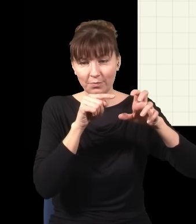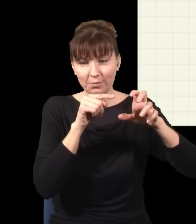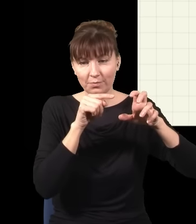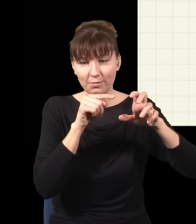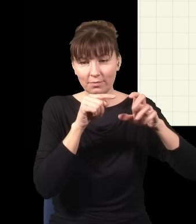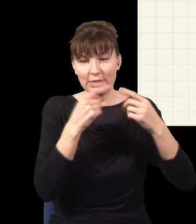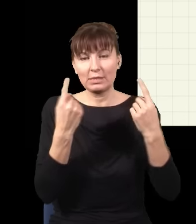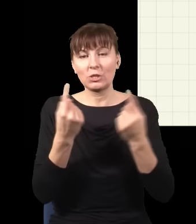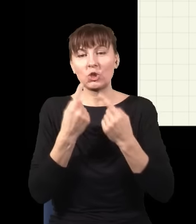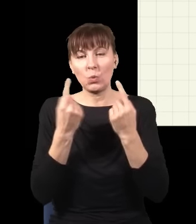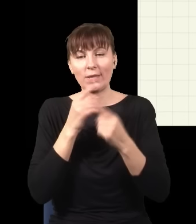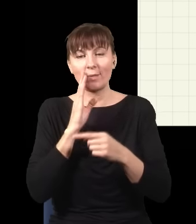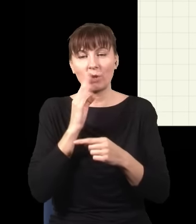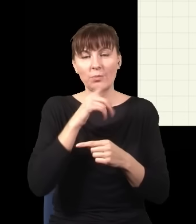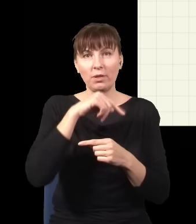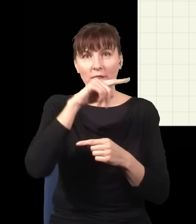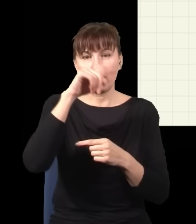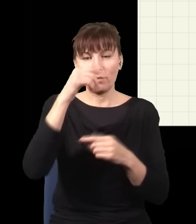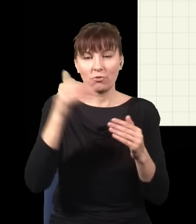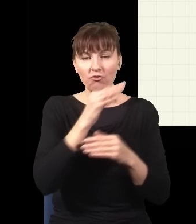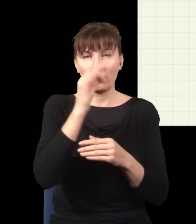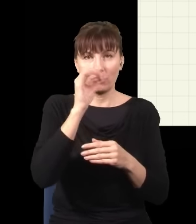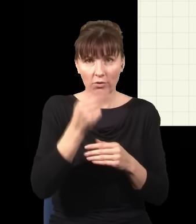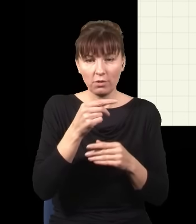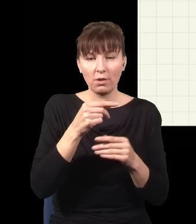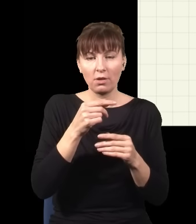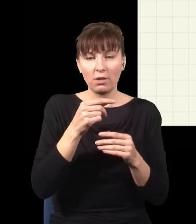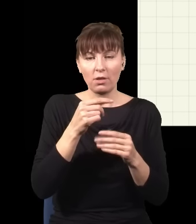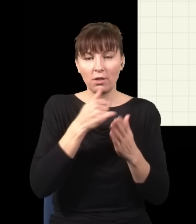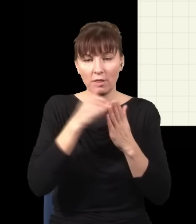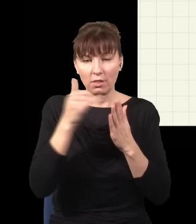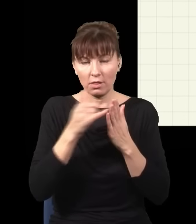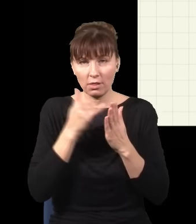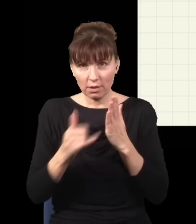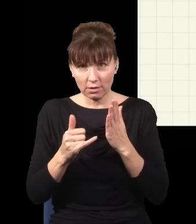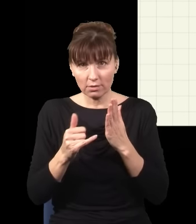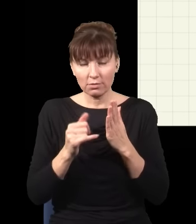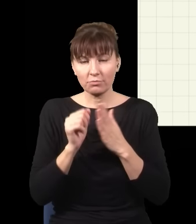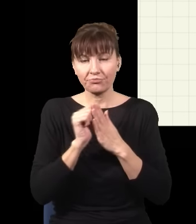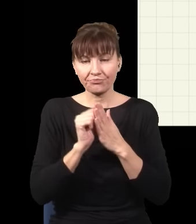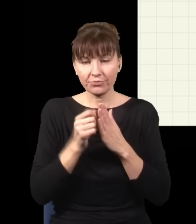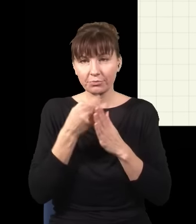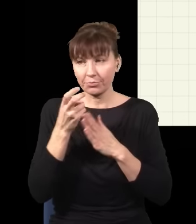sytuacji, kiedy mam prążki, mogę wywalić te fotony, wywalić te fotony, wywalić te fotony, wywalić te fotony,